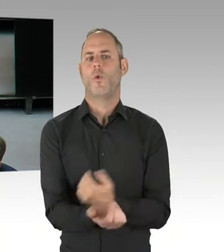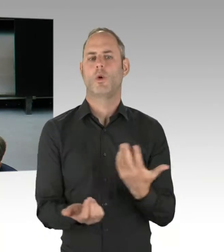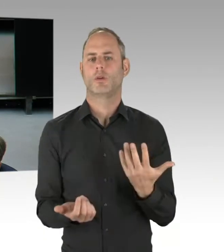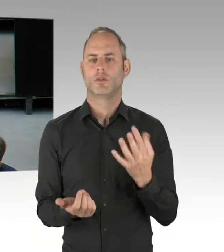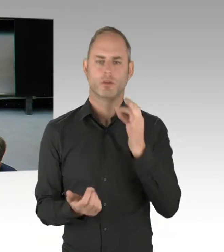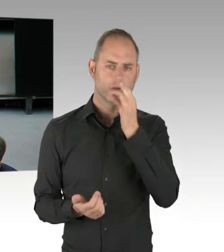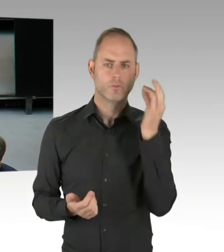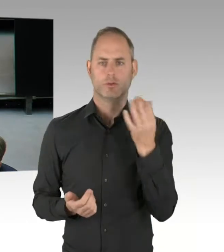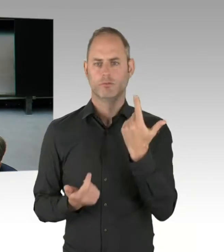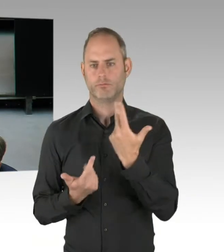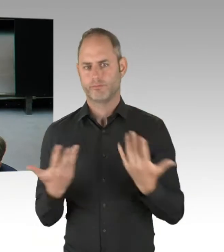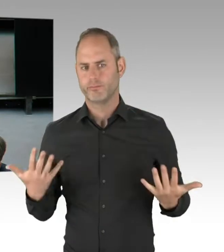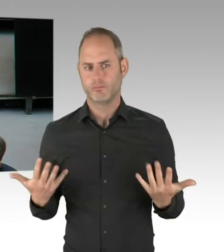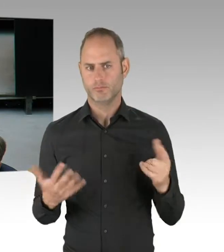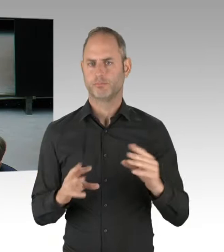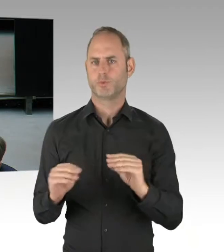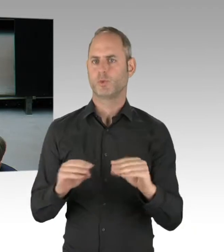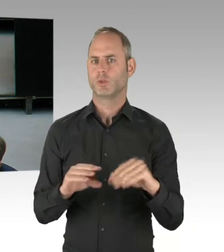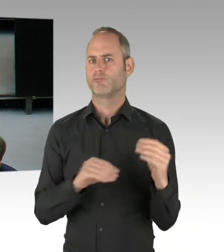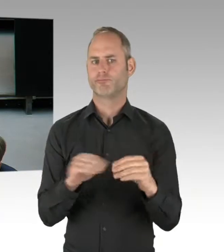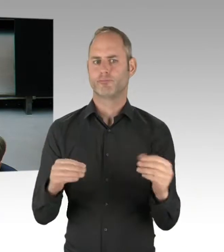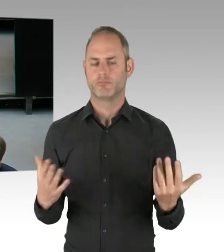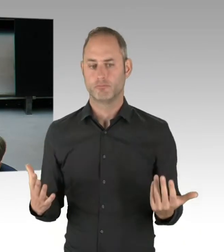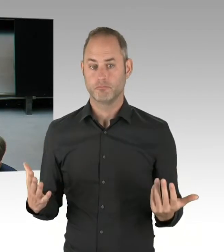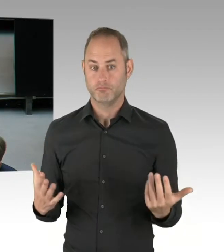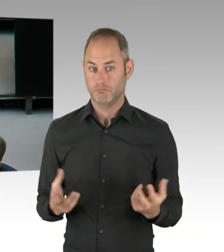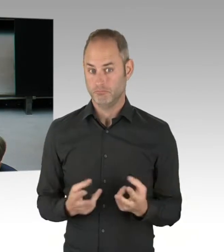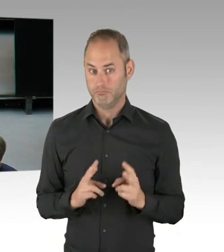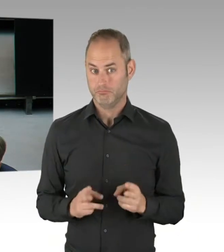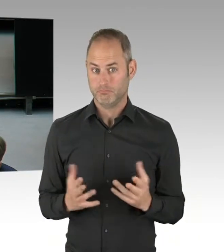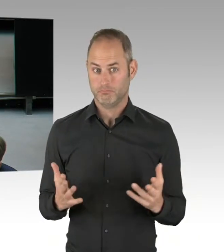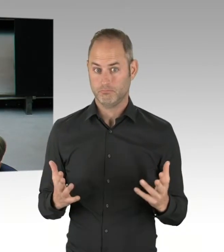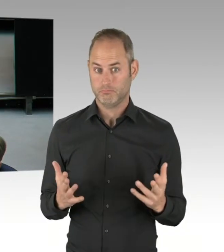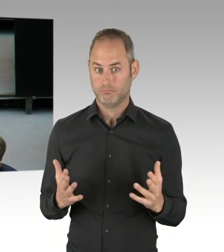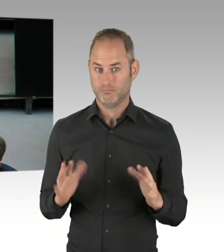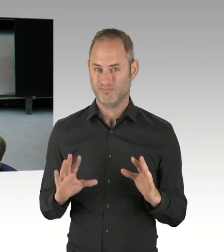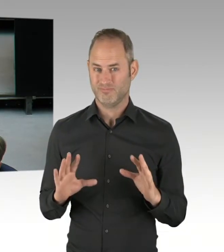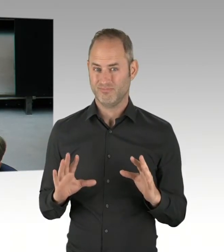dass ein Bezirksamt verantwortungslos in diesem Park so handelt